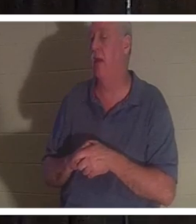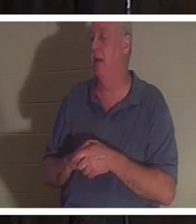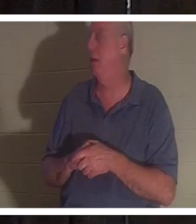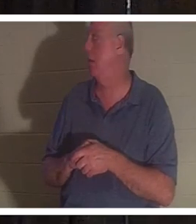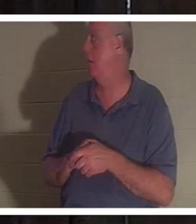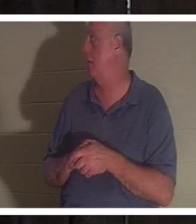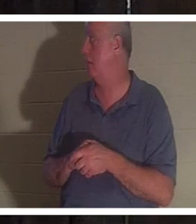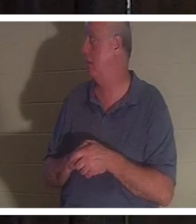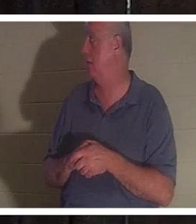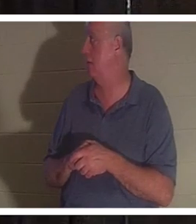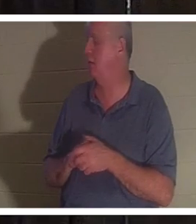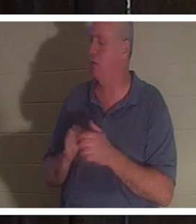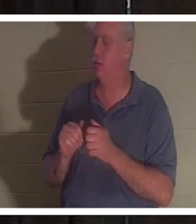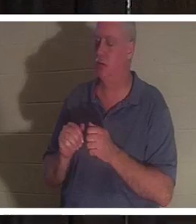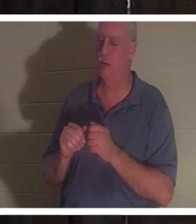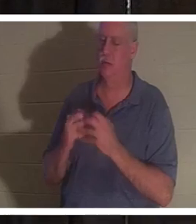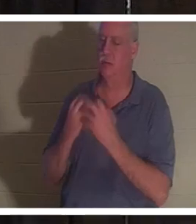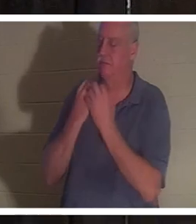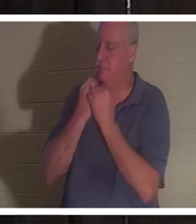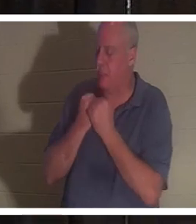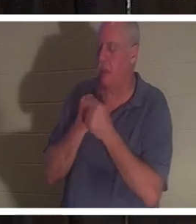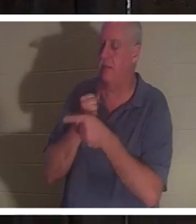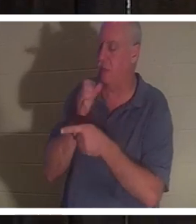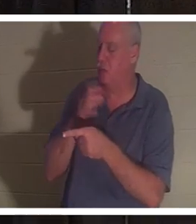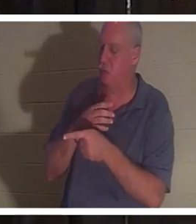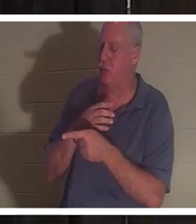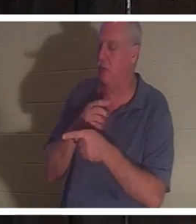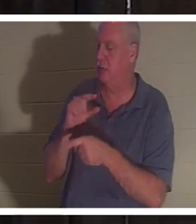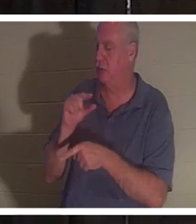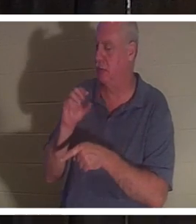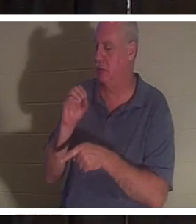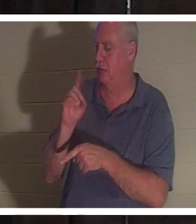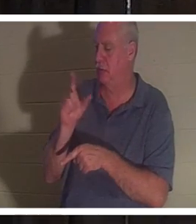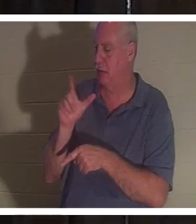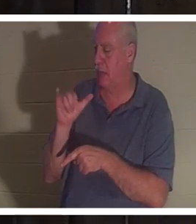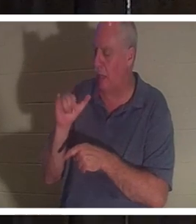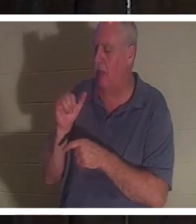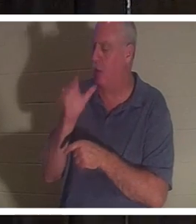मैं इस महिला से बहुत प्यार करता हूं. मुझे उसे देखना अच्छा लगेगा और हम बातचीत करेंगे। यह एक ऐसी महिला है जो झूठ नहीं बोलेगी.